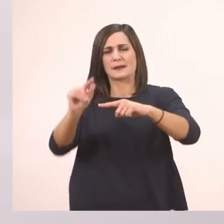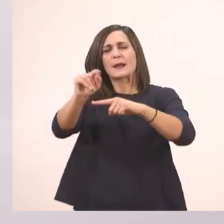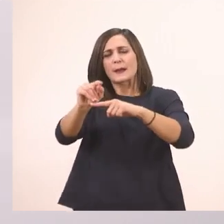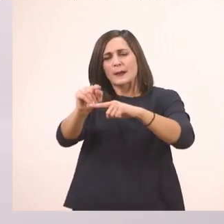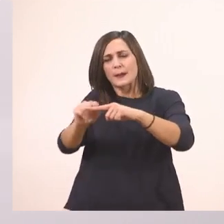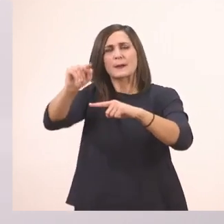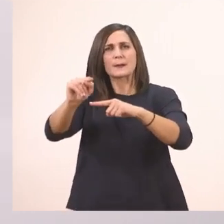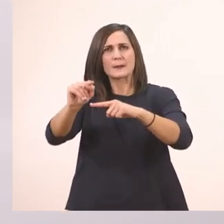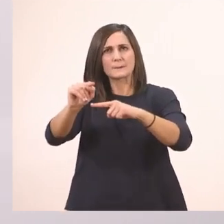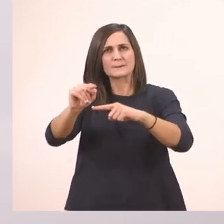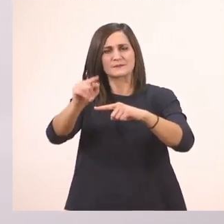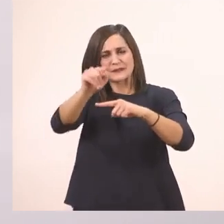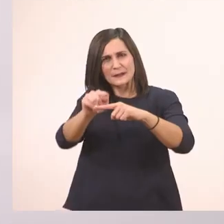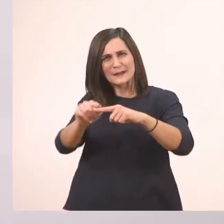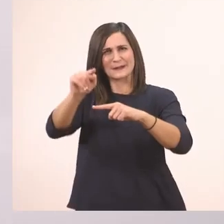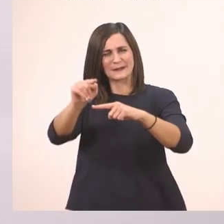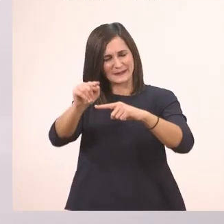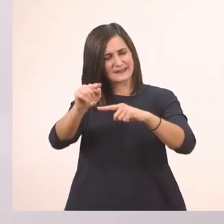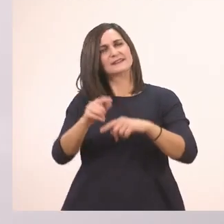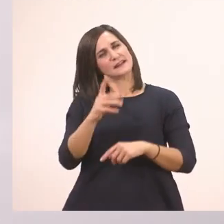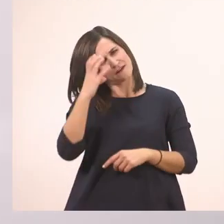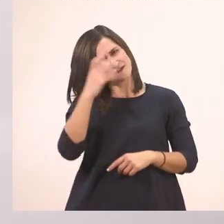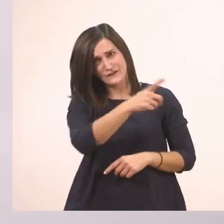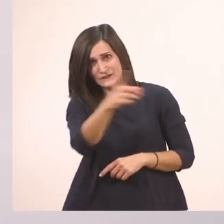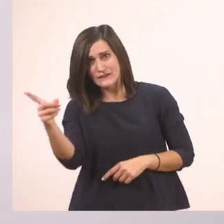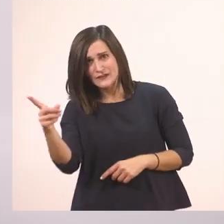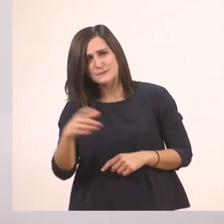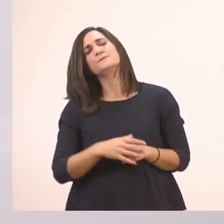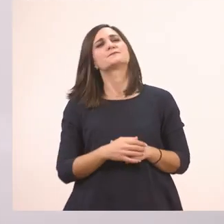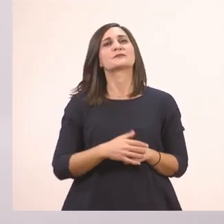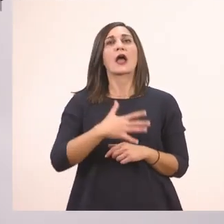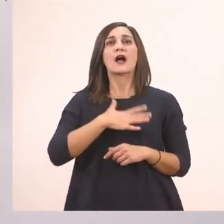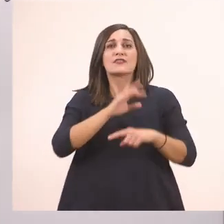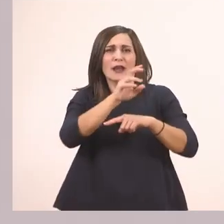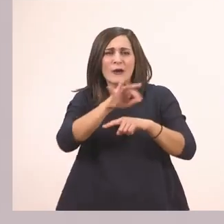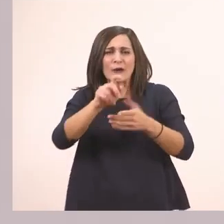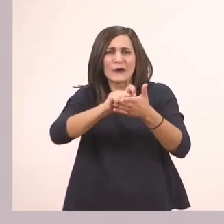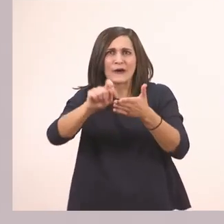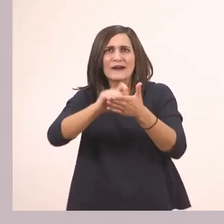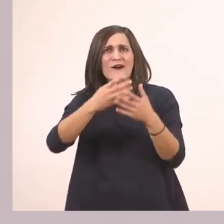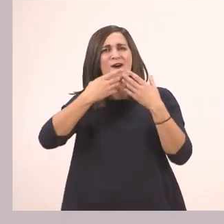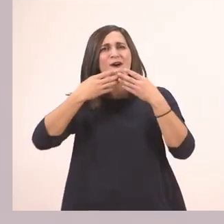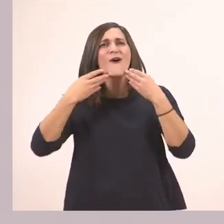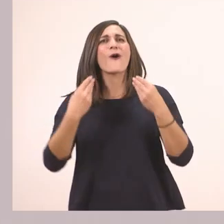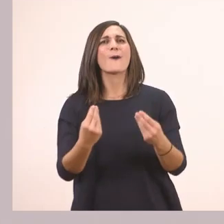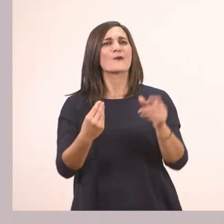λίγο πριν φτάσω το γυρνάω και το κάνω μπαστουνάκι. Θέλω να τα κάνετε πολύ όμορφα στο σπίτι και να είναι το ένα κάτω απ' τ' άλλο.